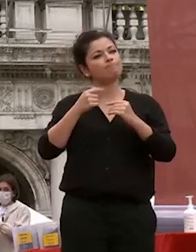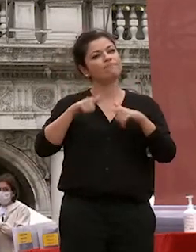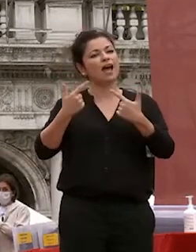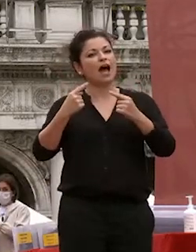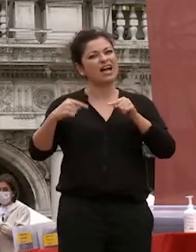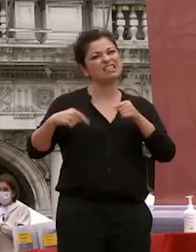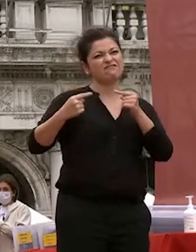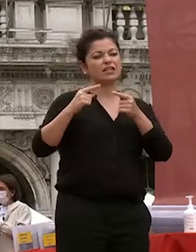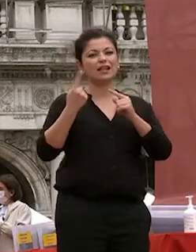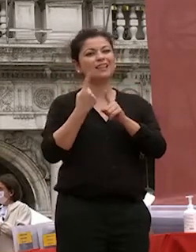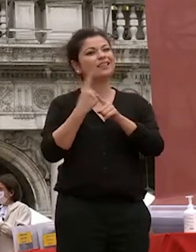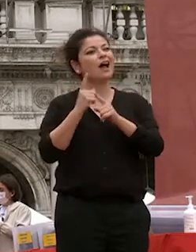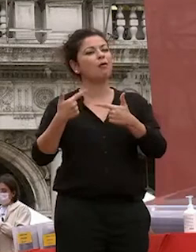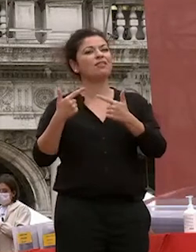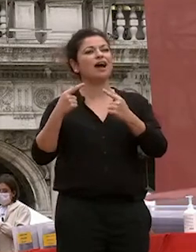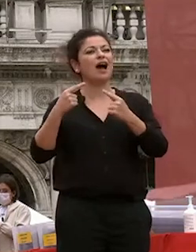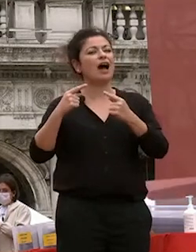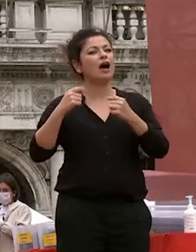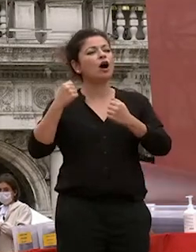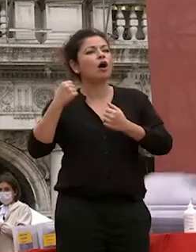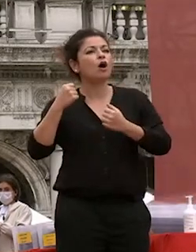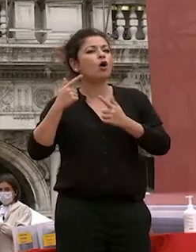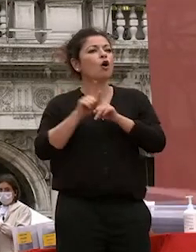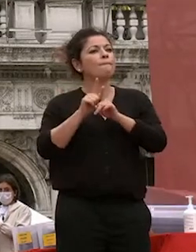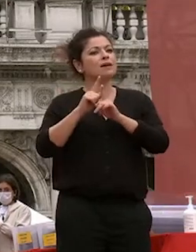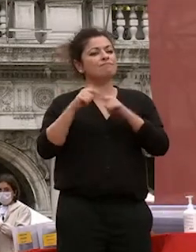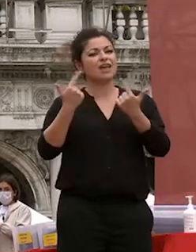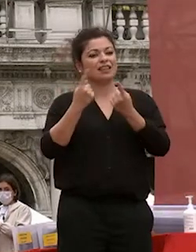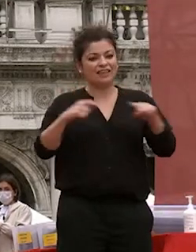acquisito in questi questi anni con il senso critico che che spero e conto e